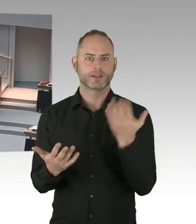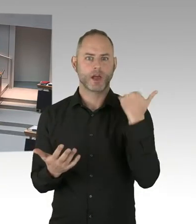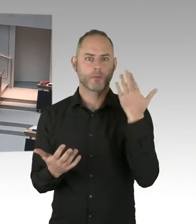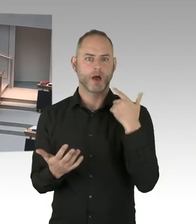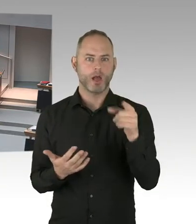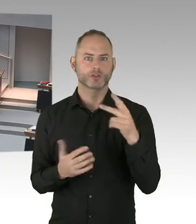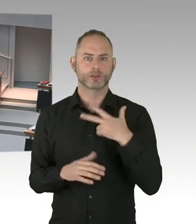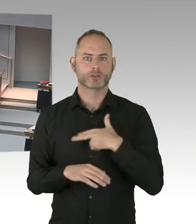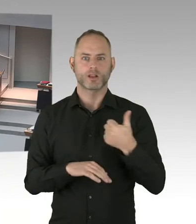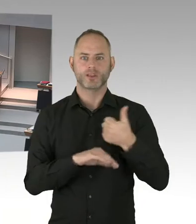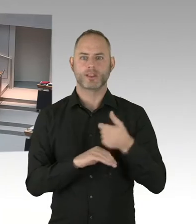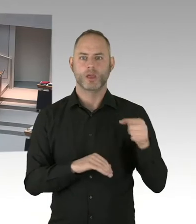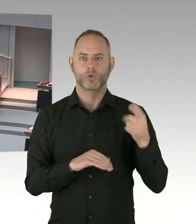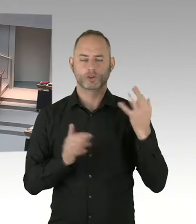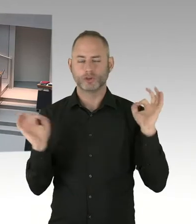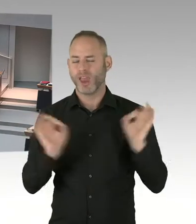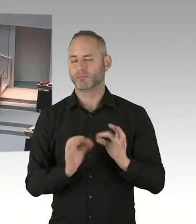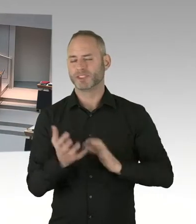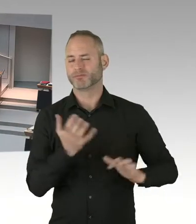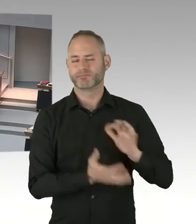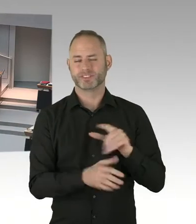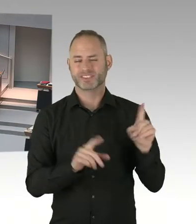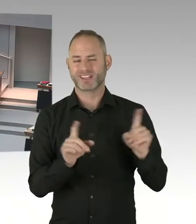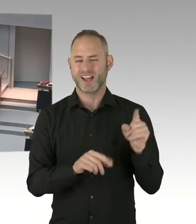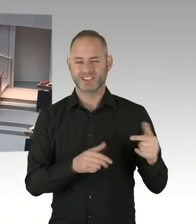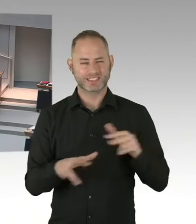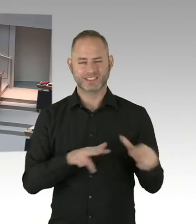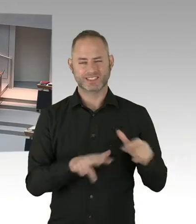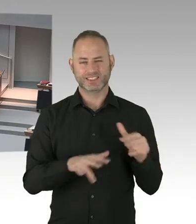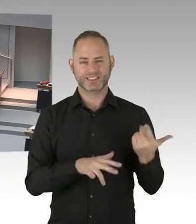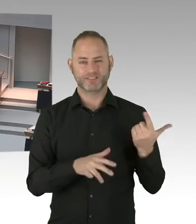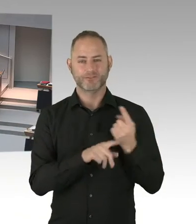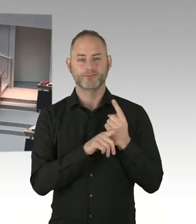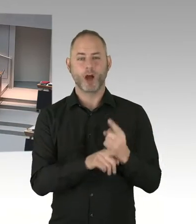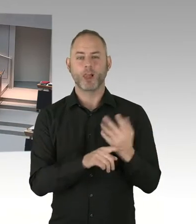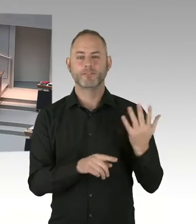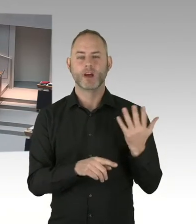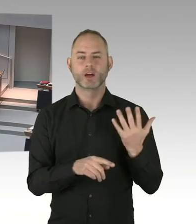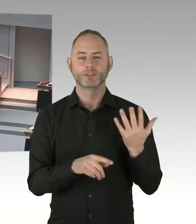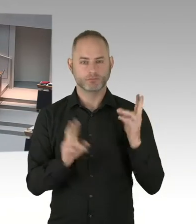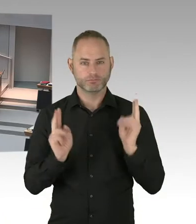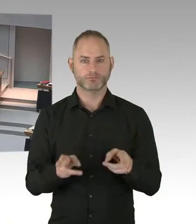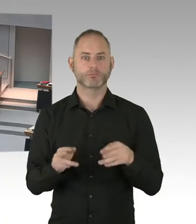Keine Asylverfahren initiieren können. Nicht verteilt werden können auf andere Bundesländer. Beziehungsweise auf die Gemeinschaftsunterkünfte